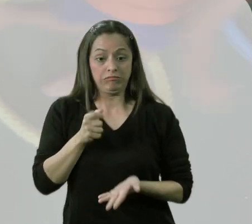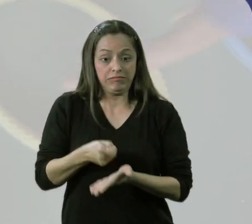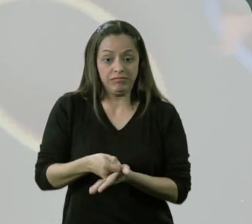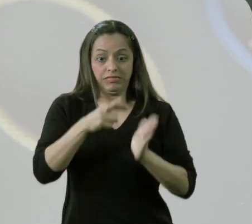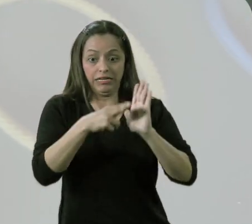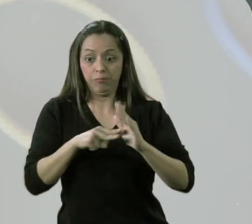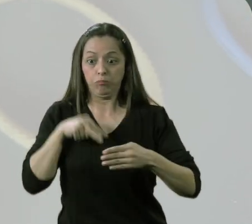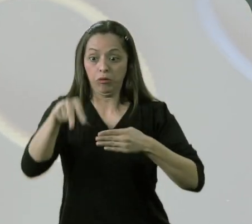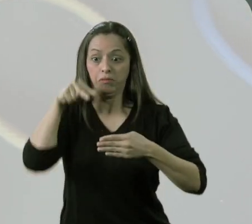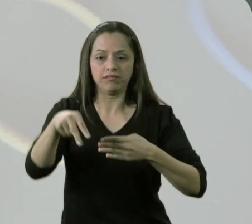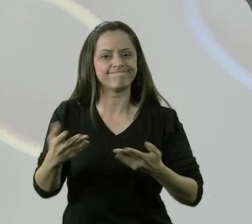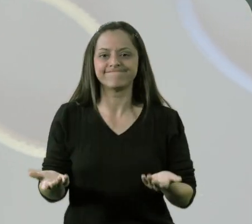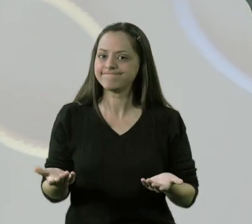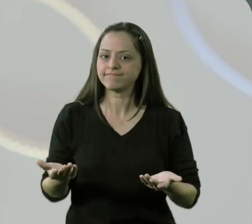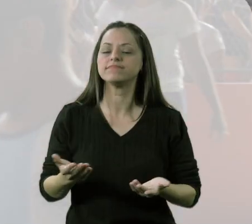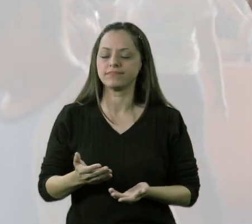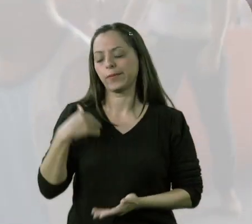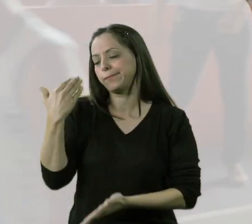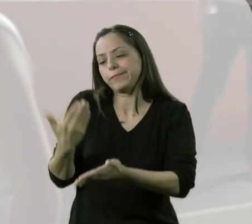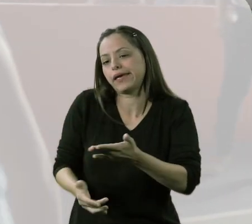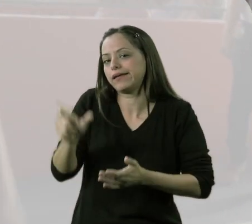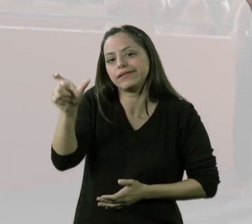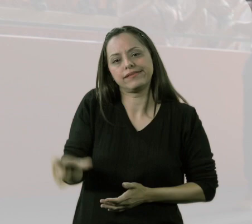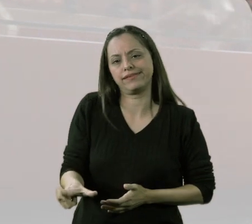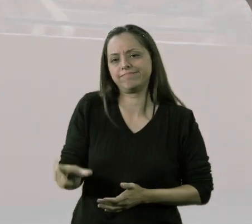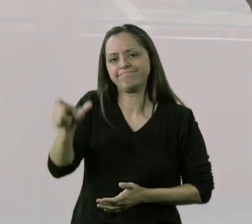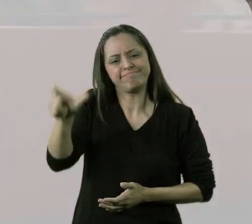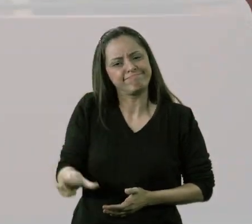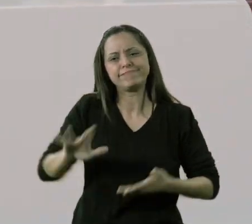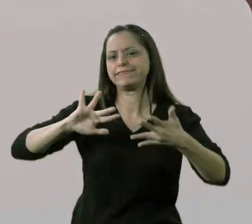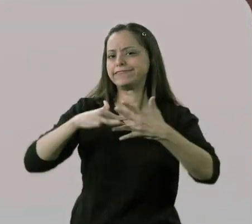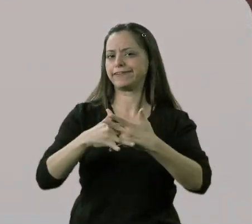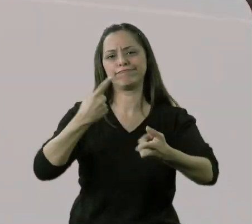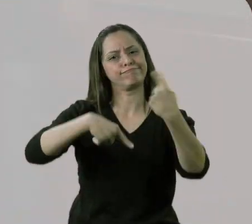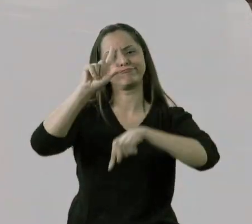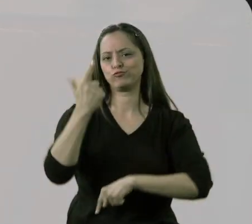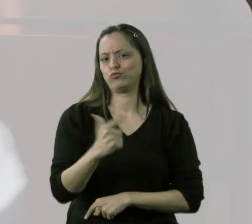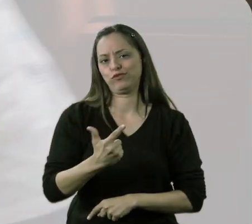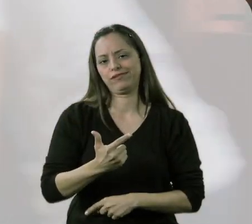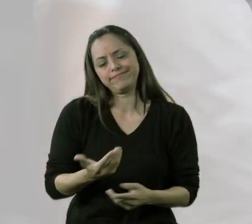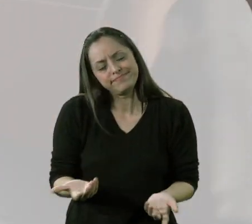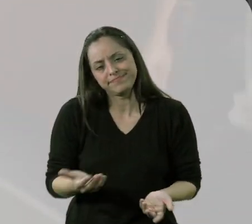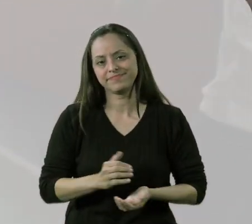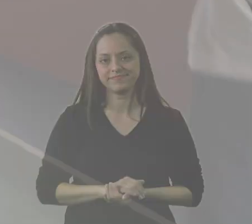"Não! Só pode se pular por cima, só pode se pular por cima!". Aí eu perdi esse talento, esse cidadão.